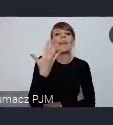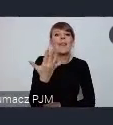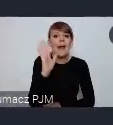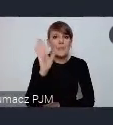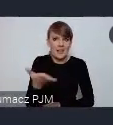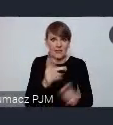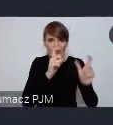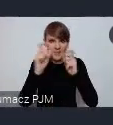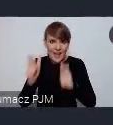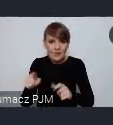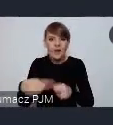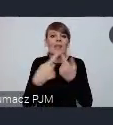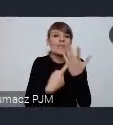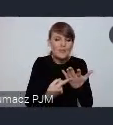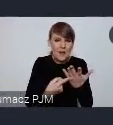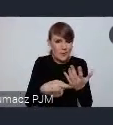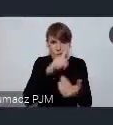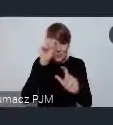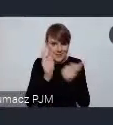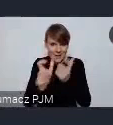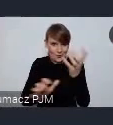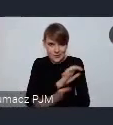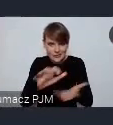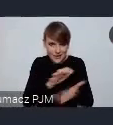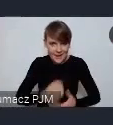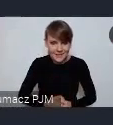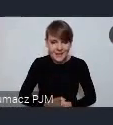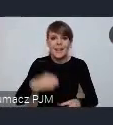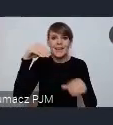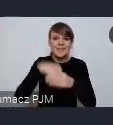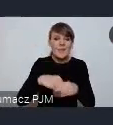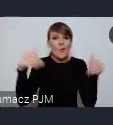te liczby dotyczą ludzi z całego świata. Więc tam są ograniczone możliwości, mamy nadzieję